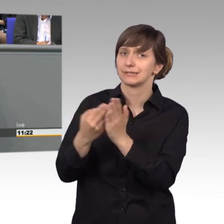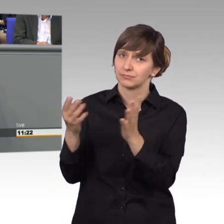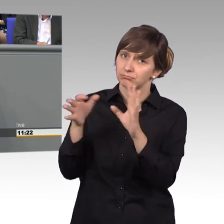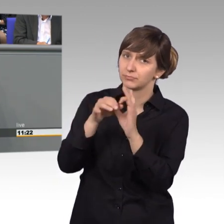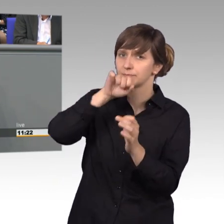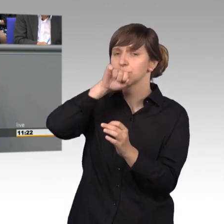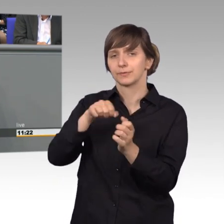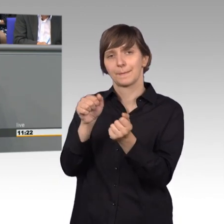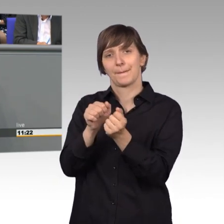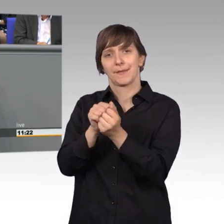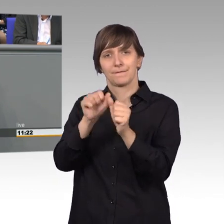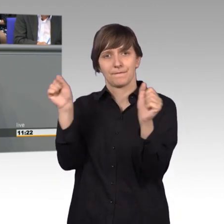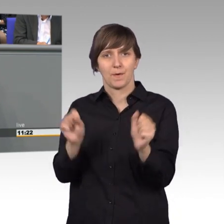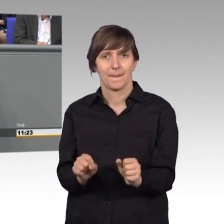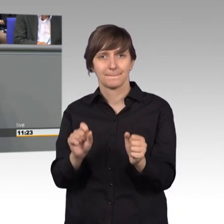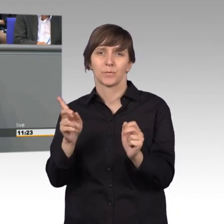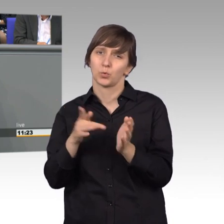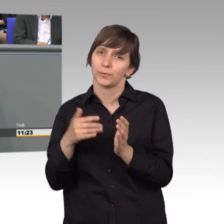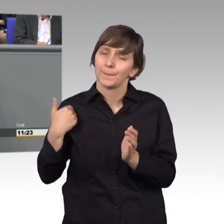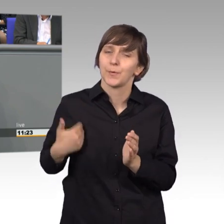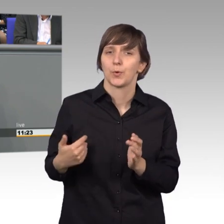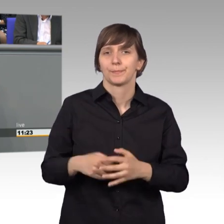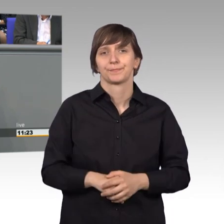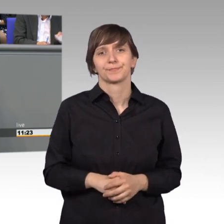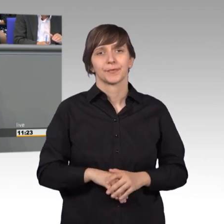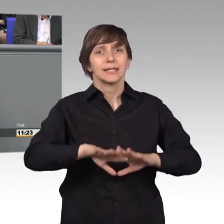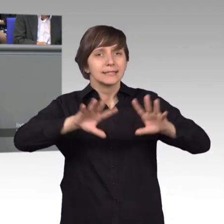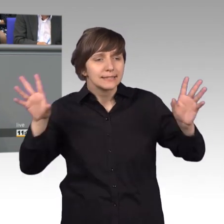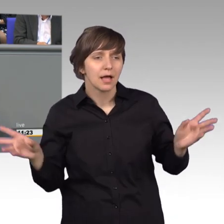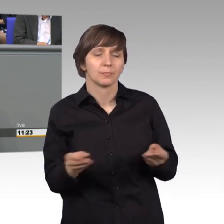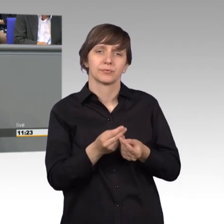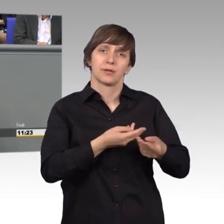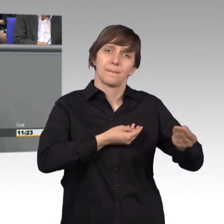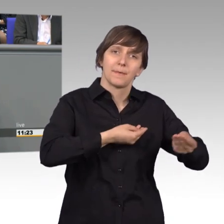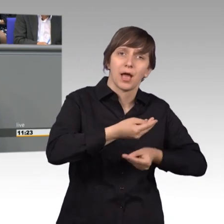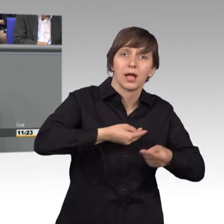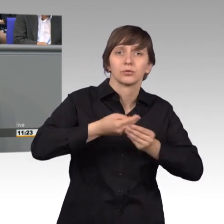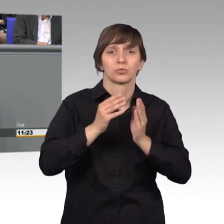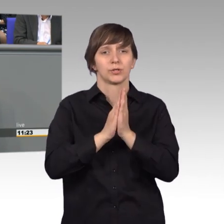Insgesamt gab es vielfältige Vorgehensweisen bei der Beratung des Petitionsausschusses.